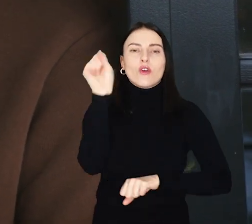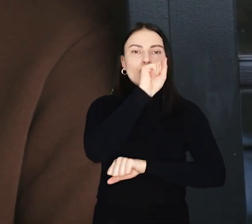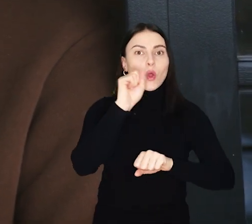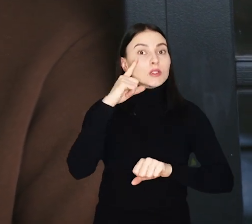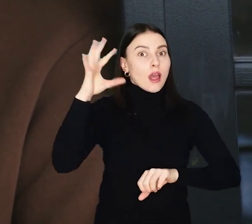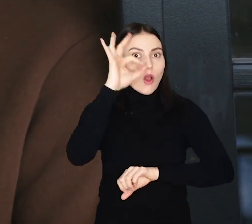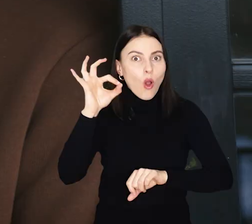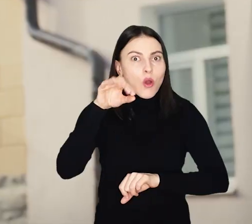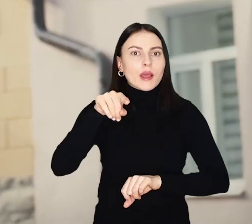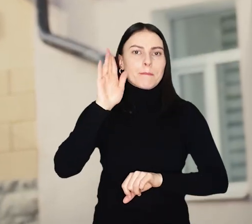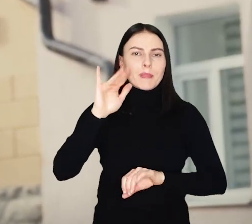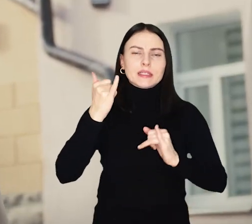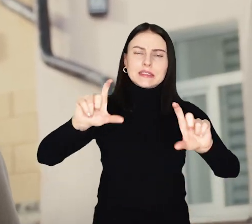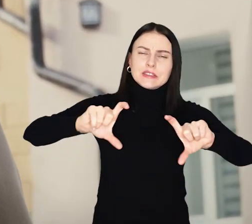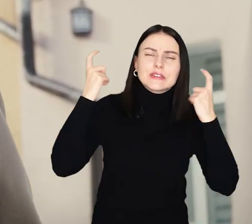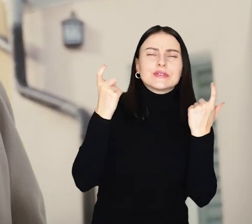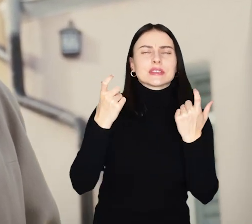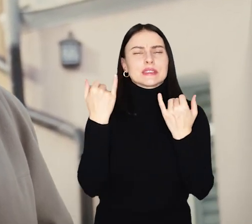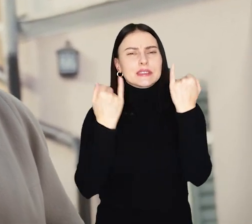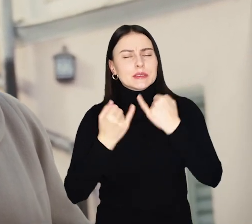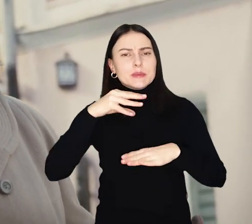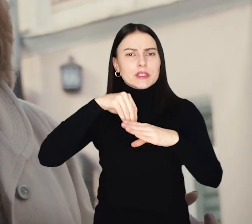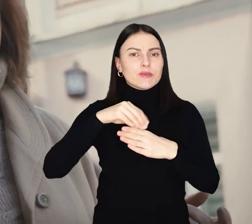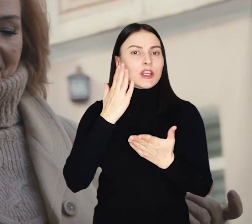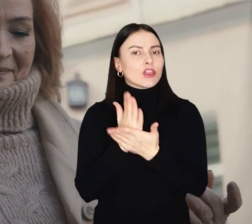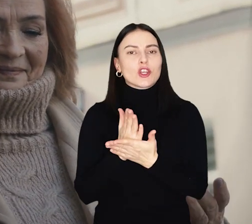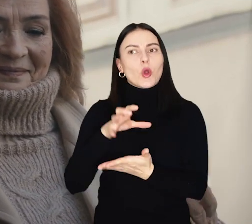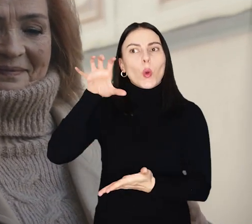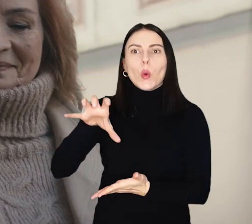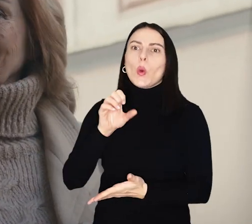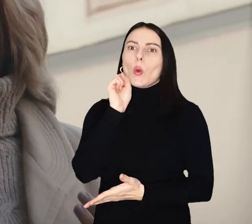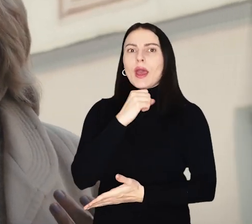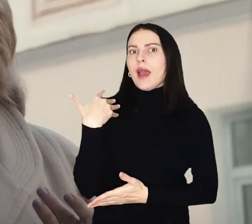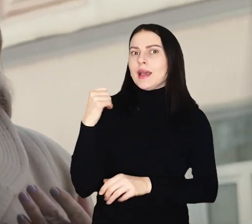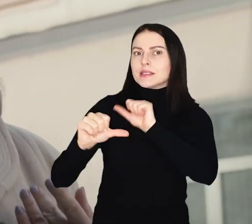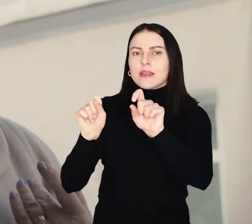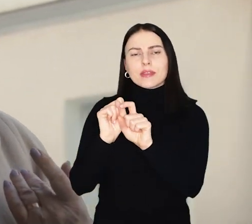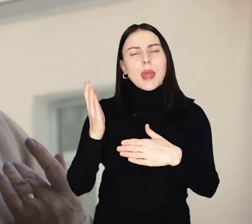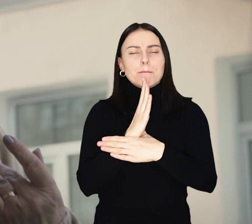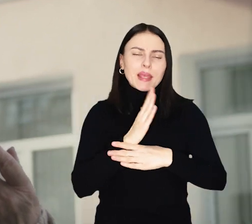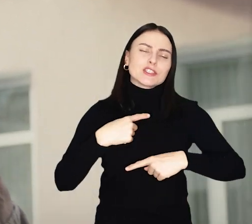We Wrocławiu z tej okazji wydarzenia i atrakcje do świętowania nie tylko w gronie seniorów, ale także międzypokoleniowo.